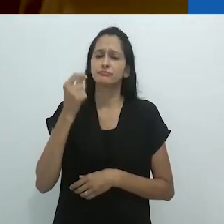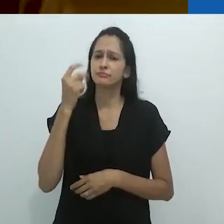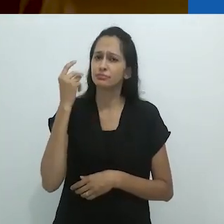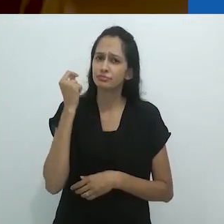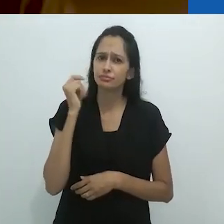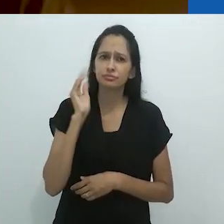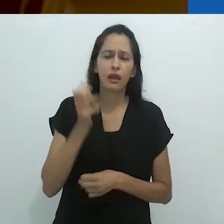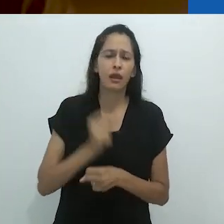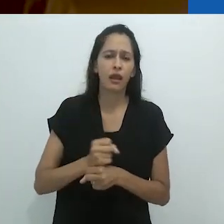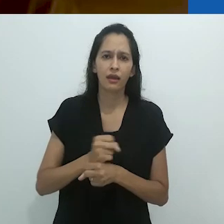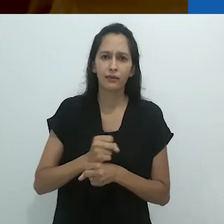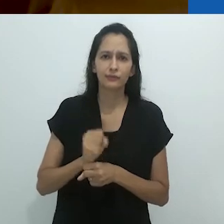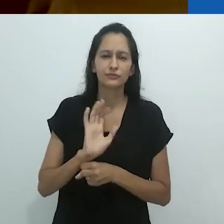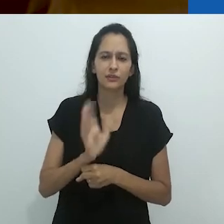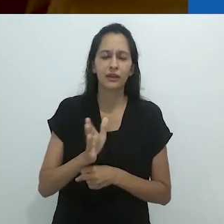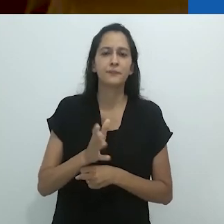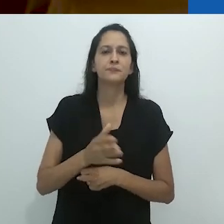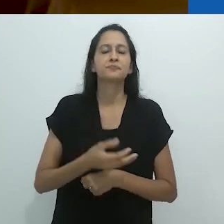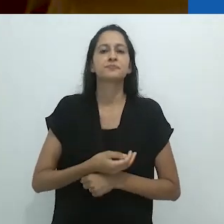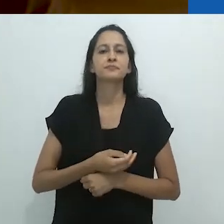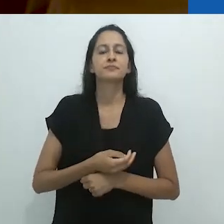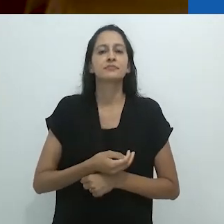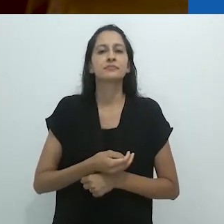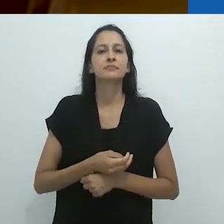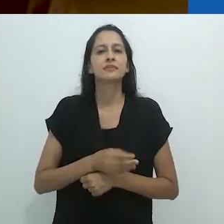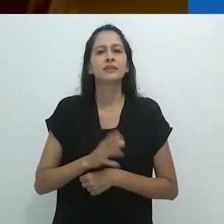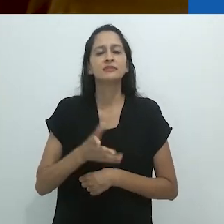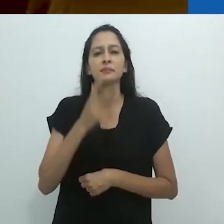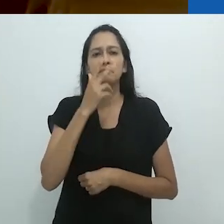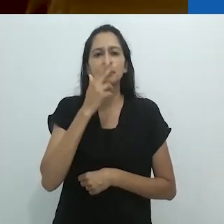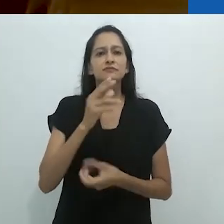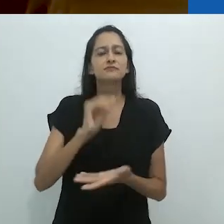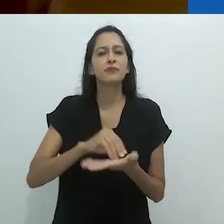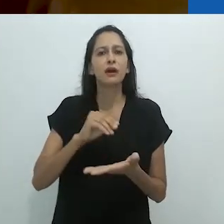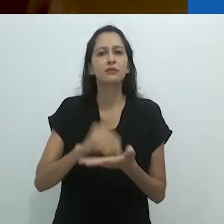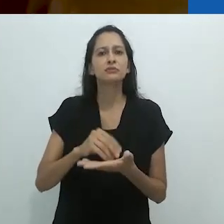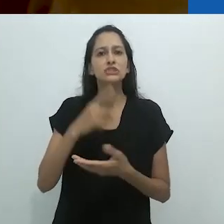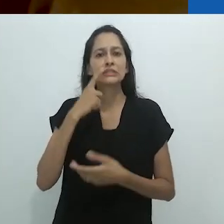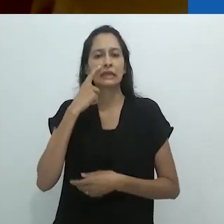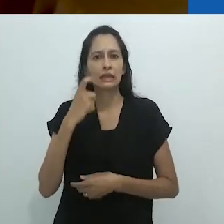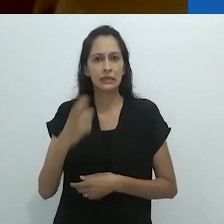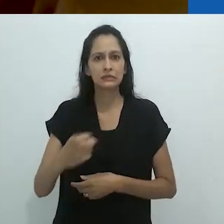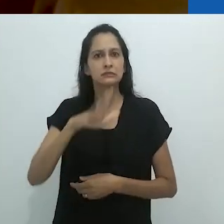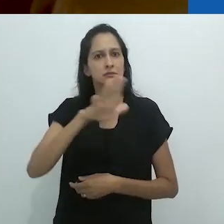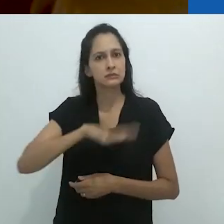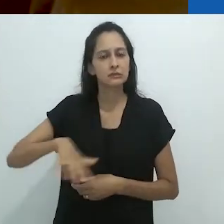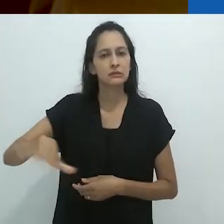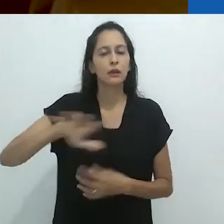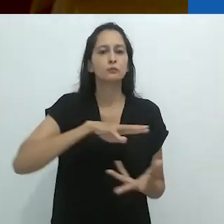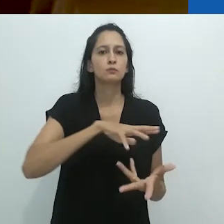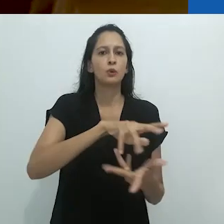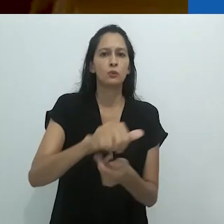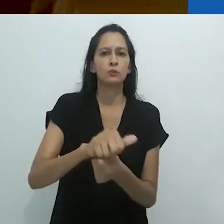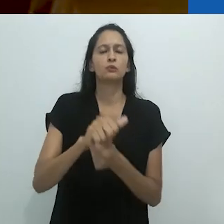Temos, há tanto tempo, estado sujeitos ao tropo do desencantamento